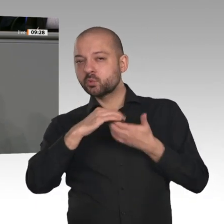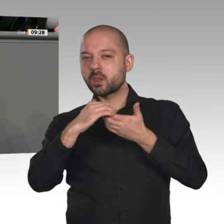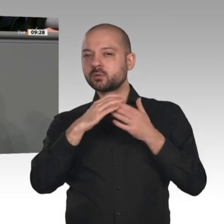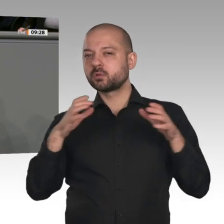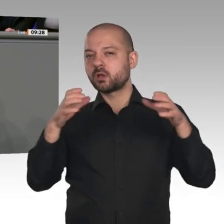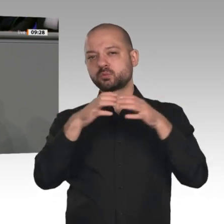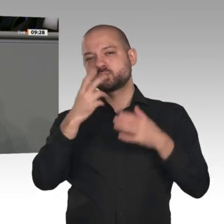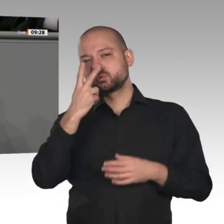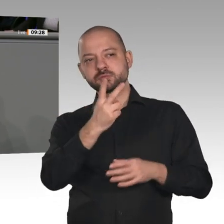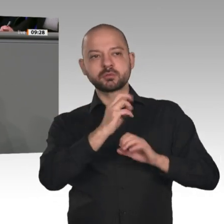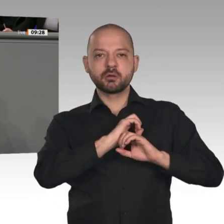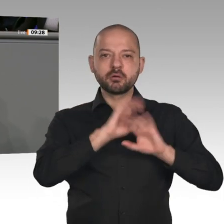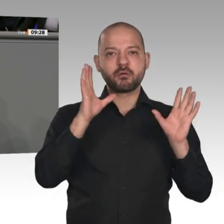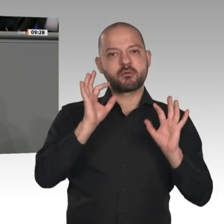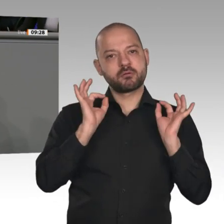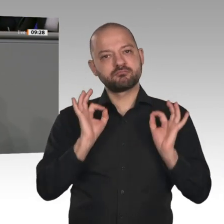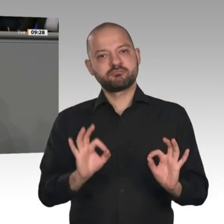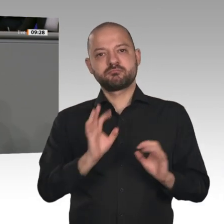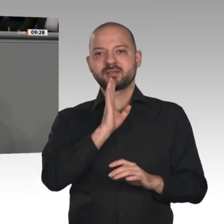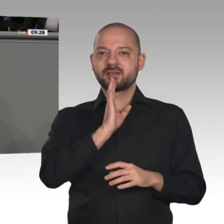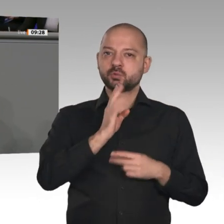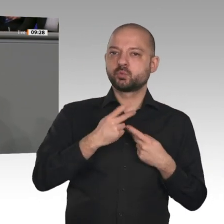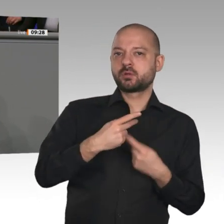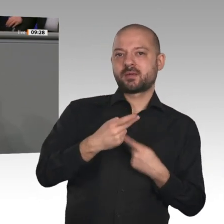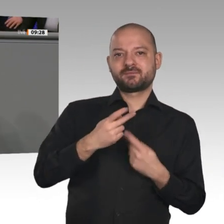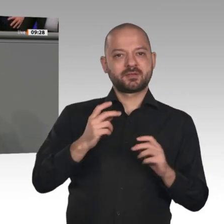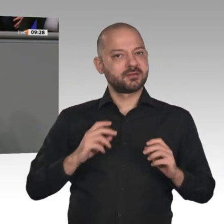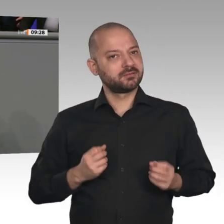sie verteilt Wohltaten nach dem Gießkannenprinzip und nicht zielgenau. Wir sagen: Sie ist